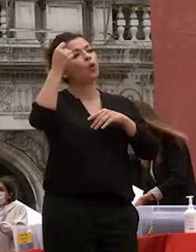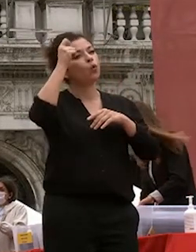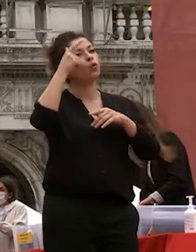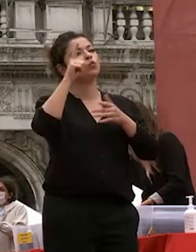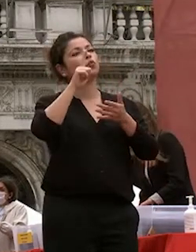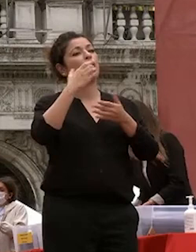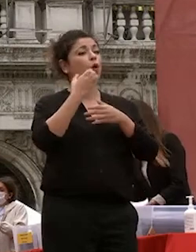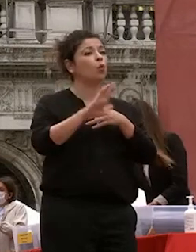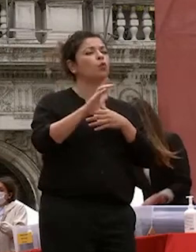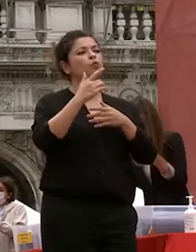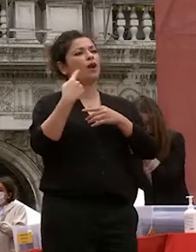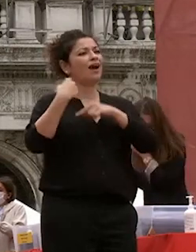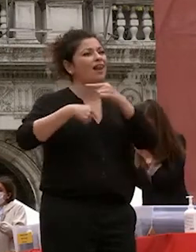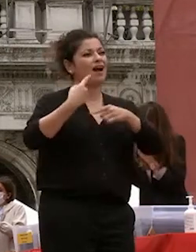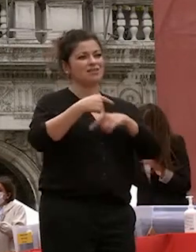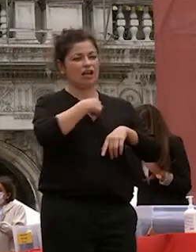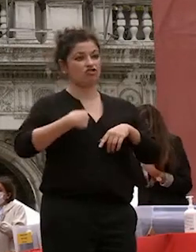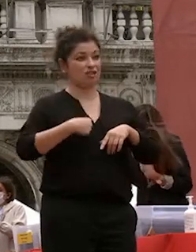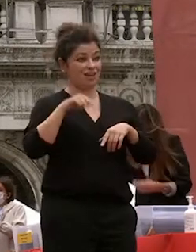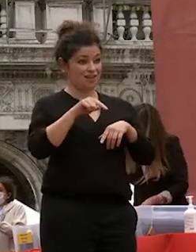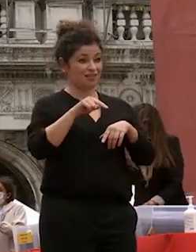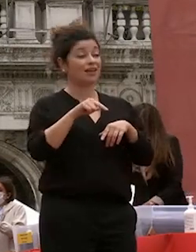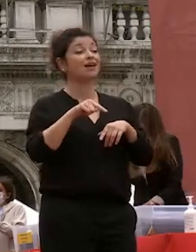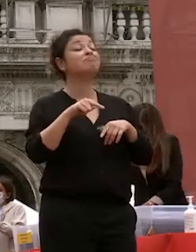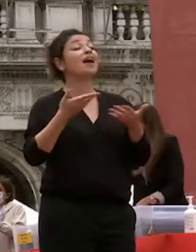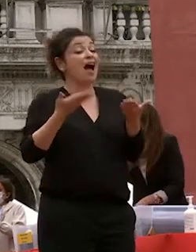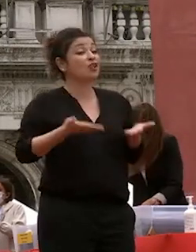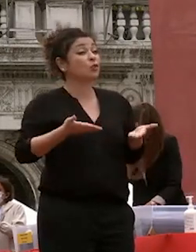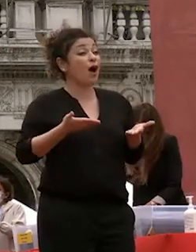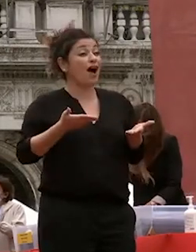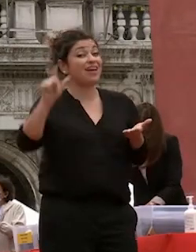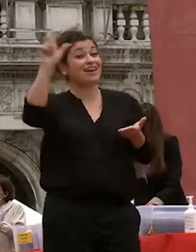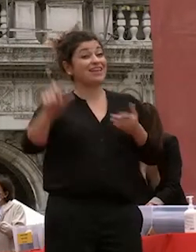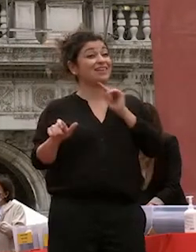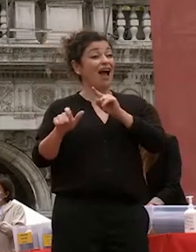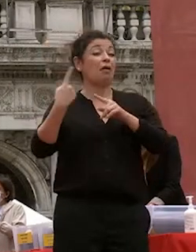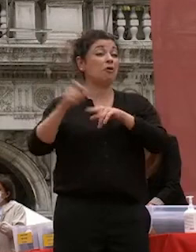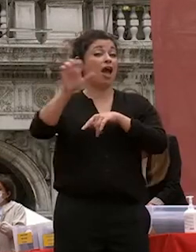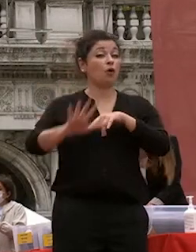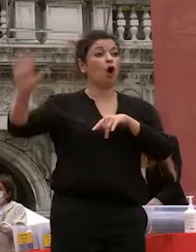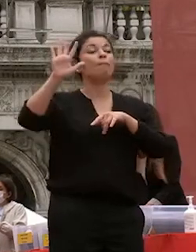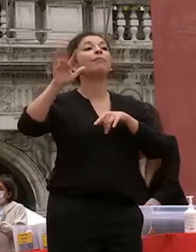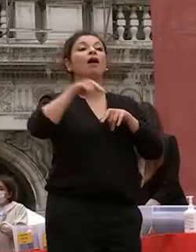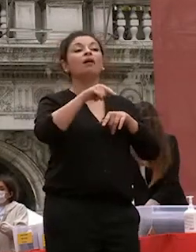discipline per cui ca foscari vanta un primato e in italia in europa